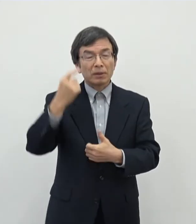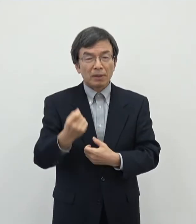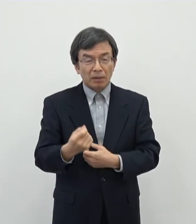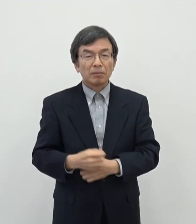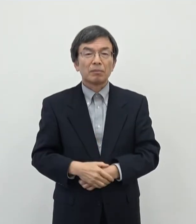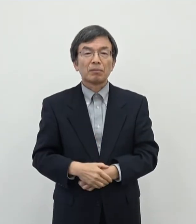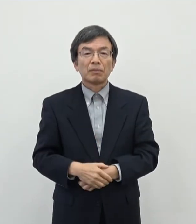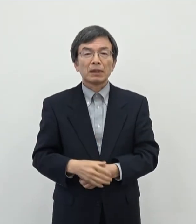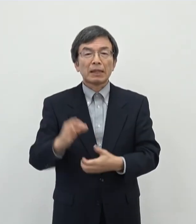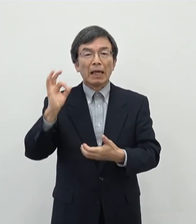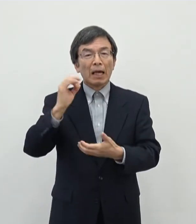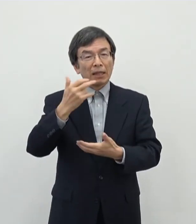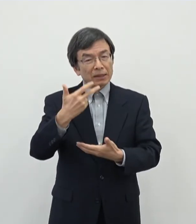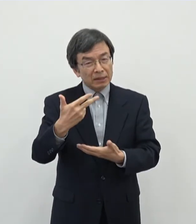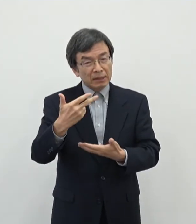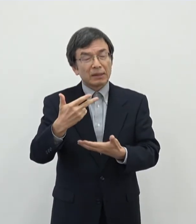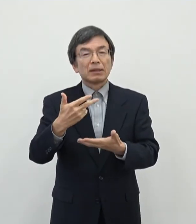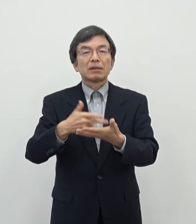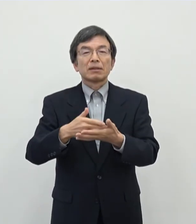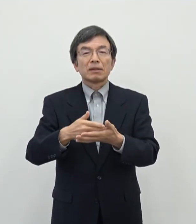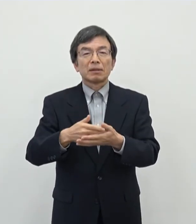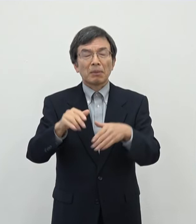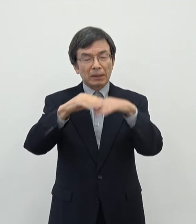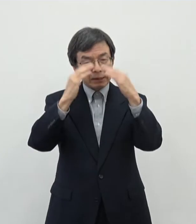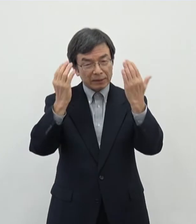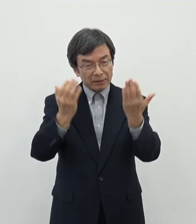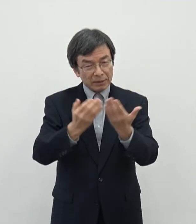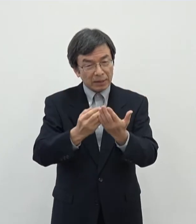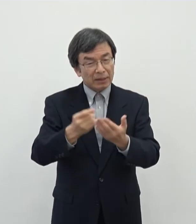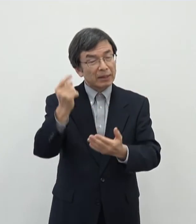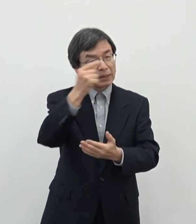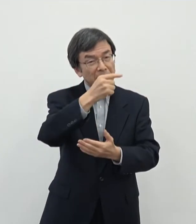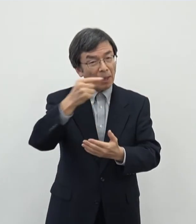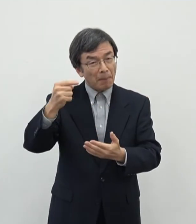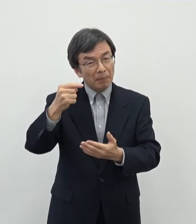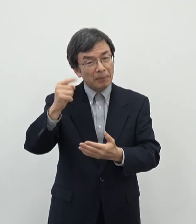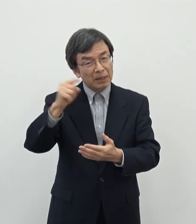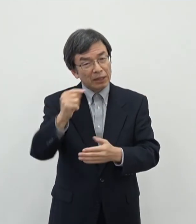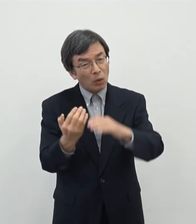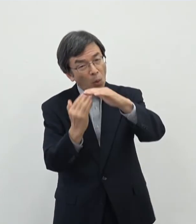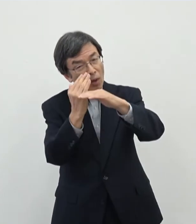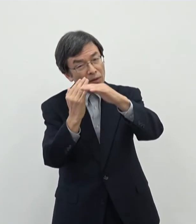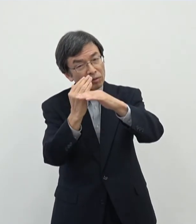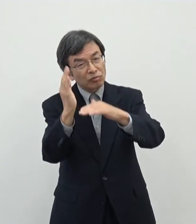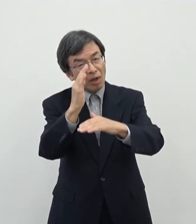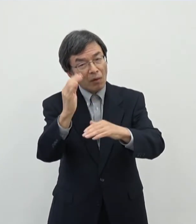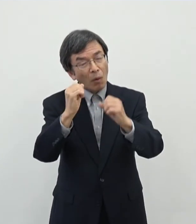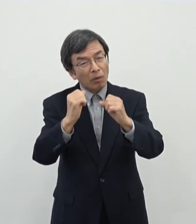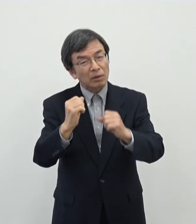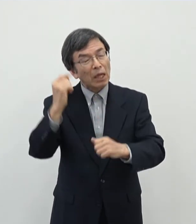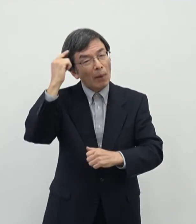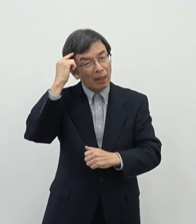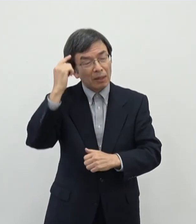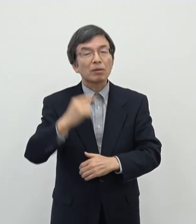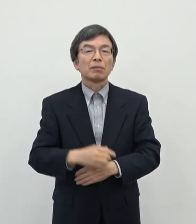奈良市だけでもおそらくあのざっくり計算しても1000名を超えるぐらいはおられる ではないであろうかというふうに思います